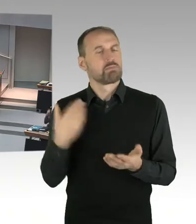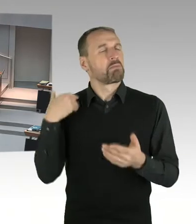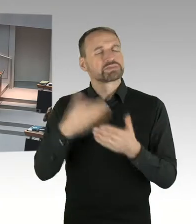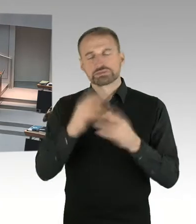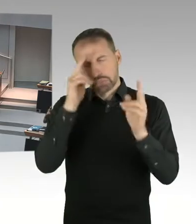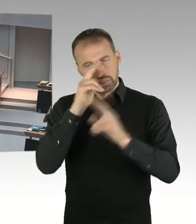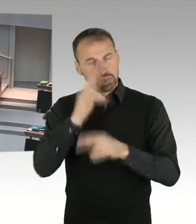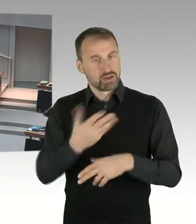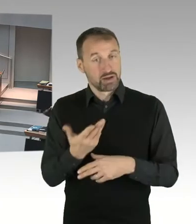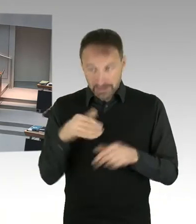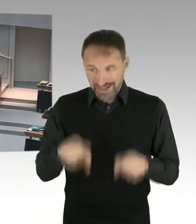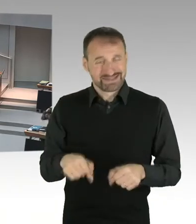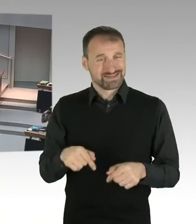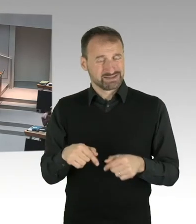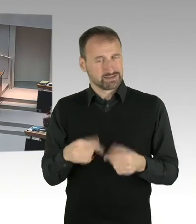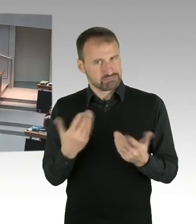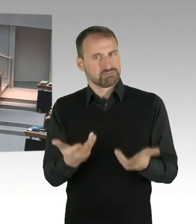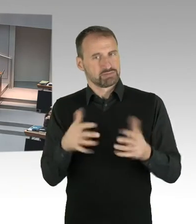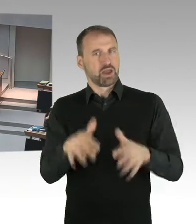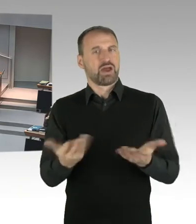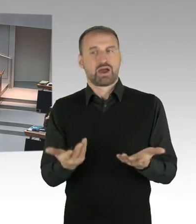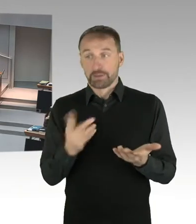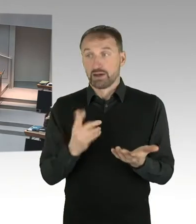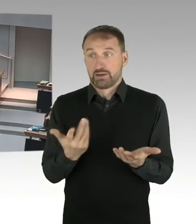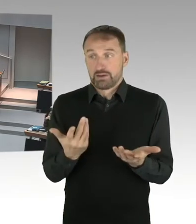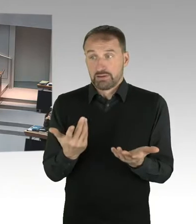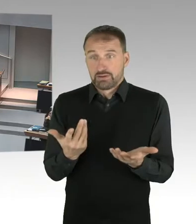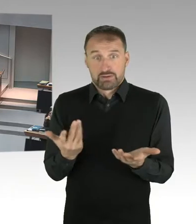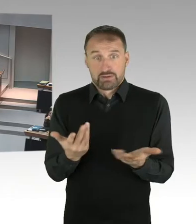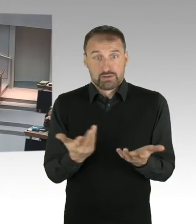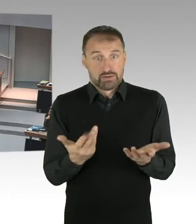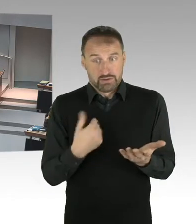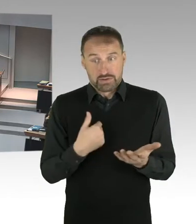Was die anderen Fragen angeht, habe ich dafür keine Kompetenzen. Was ich aber glaube ist, dass es wichtig ist,